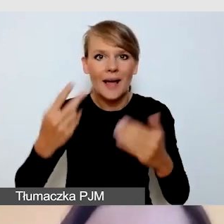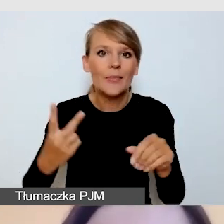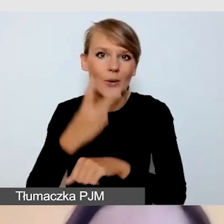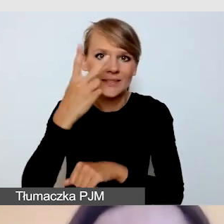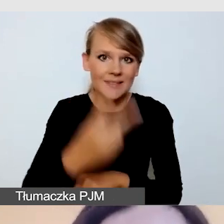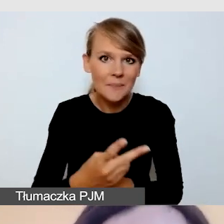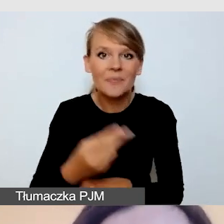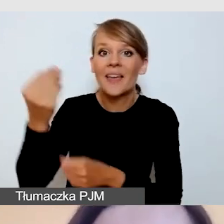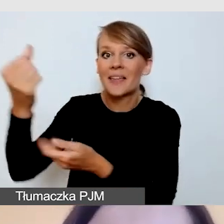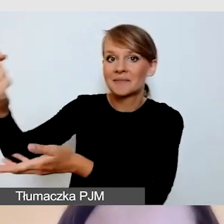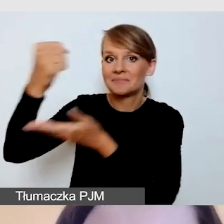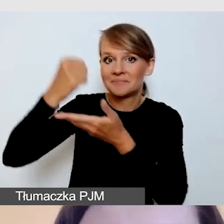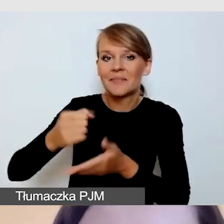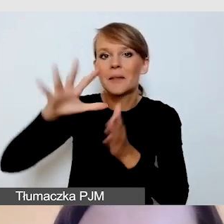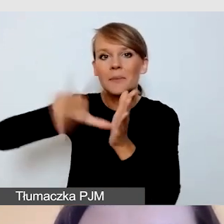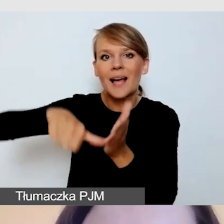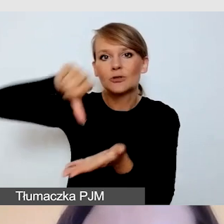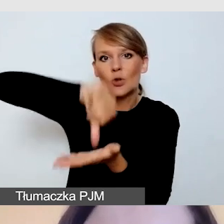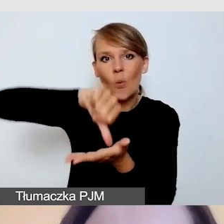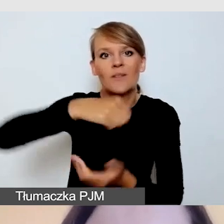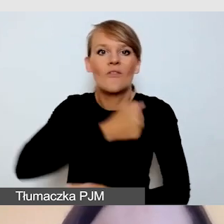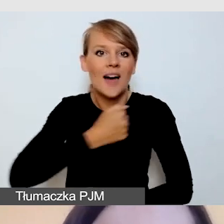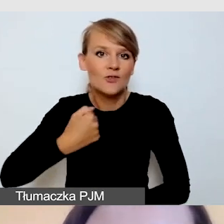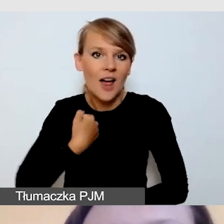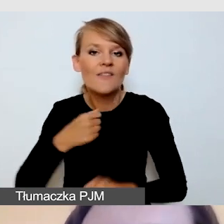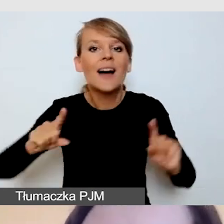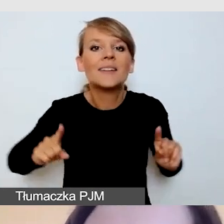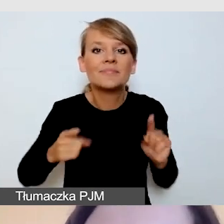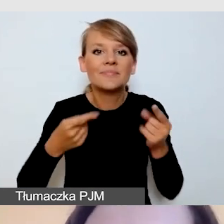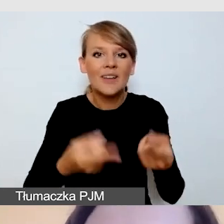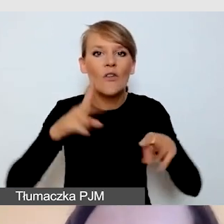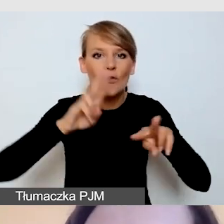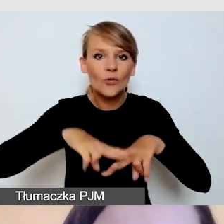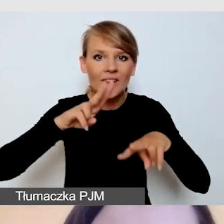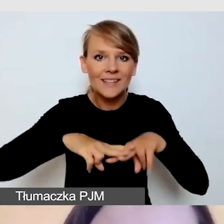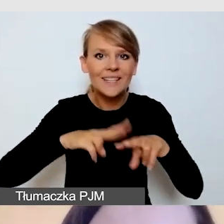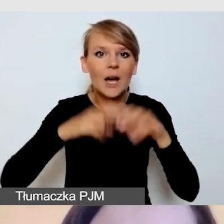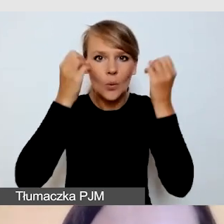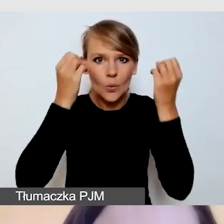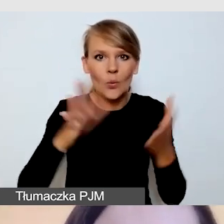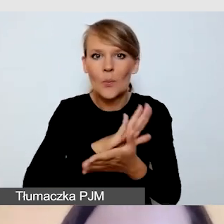finansowanej przez m.st. Warszawa, organizowanej przez Fundację Kultury bez Barier.